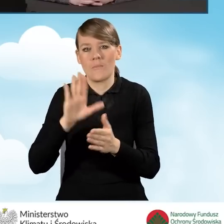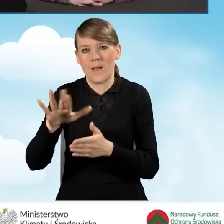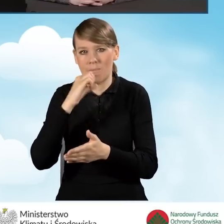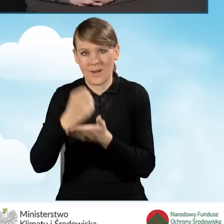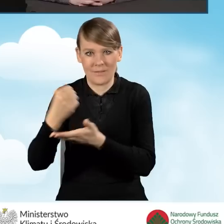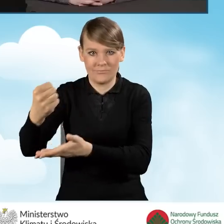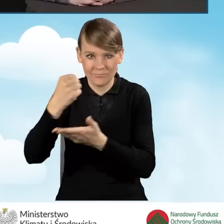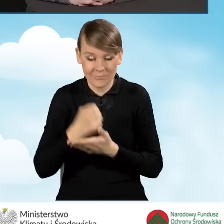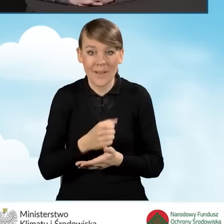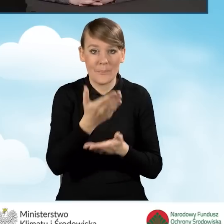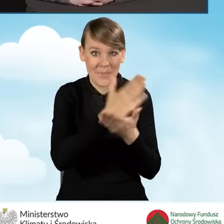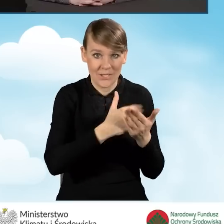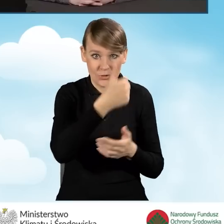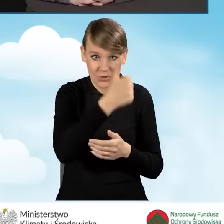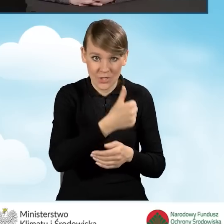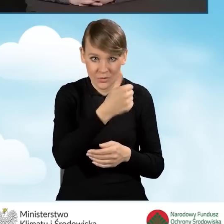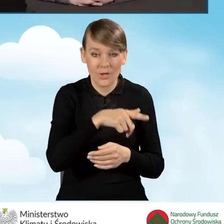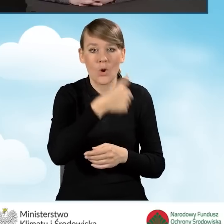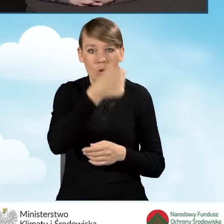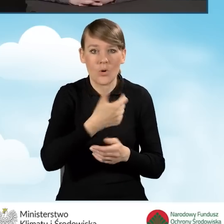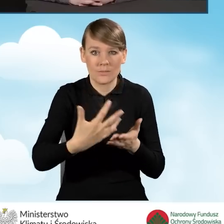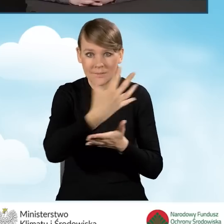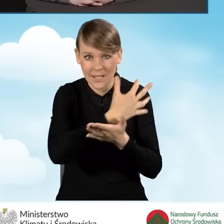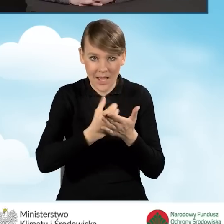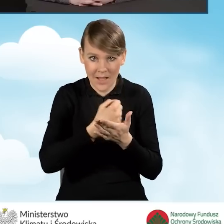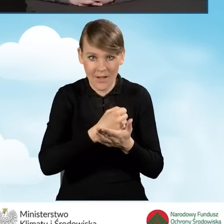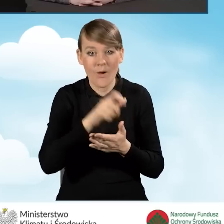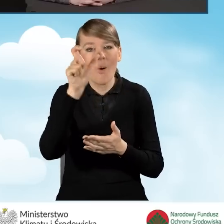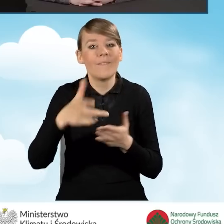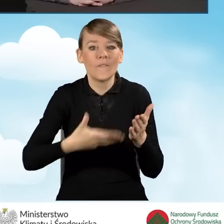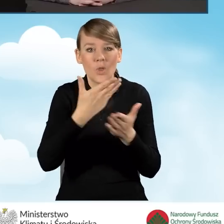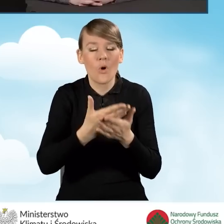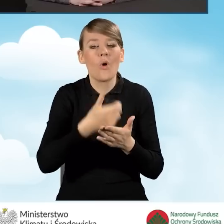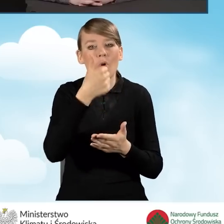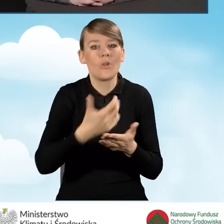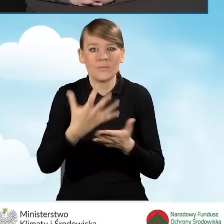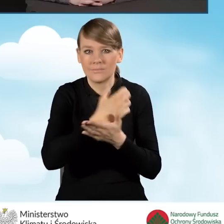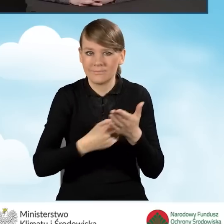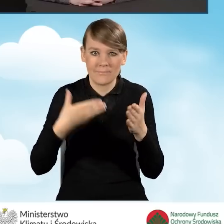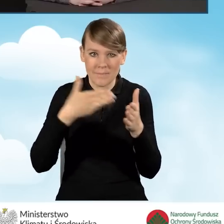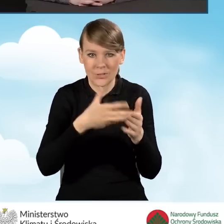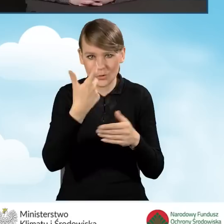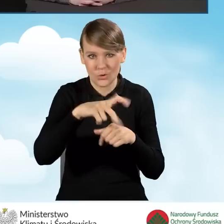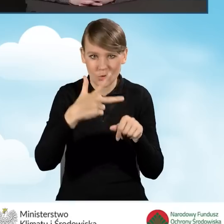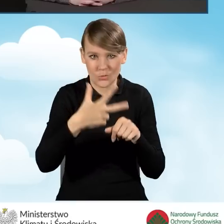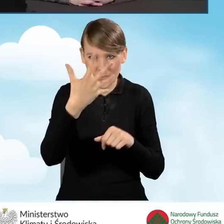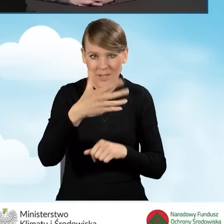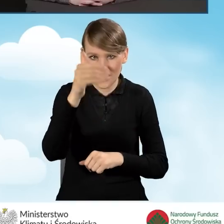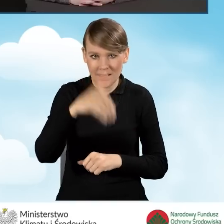w części pierwszej to jest roczny dochód wnioskodawcy, maksymalny w tej chwili to jest 135 tysięcy złotych.